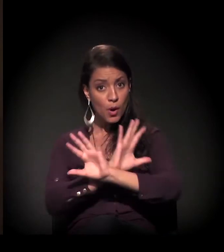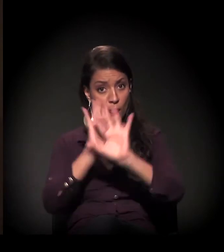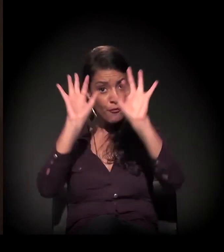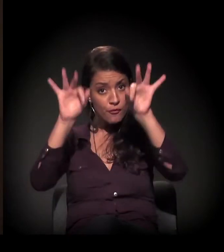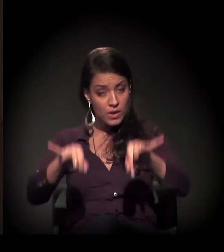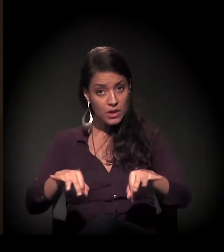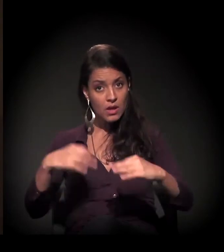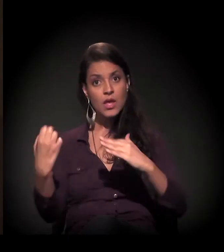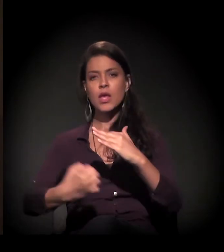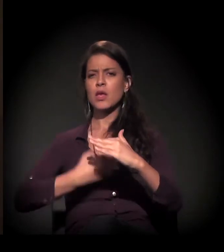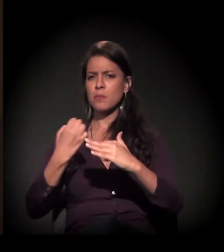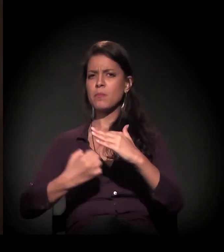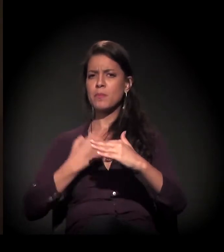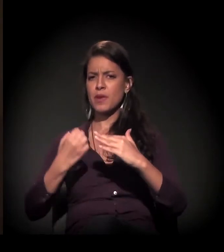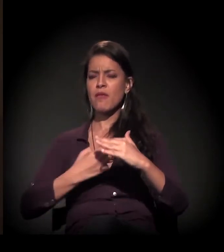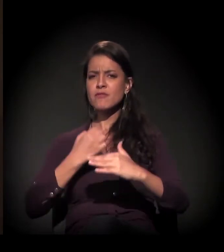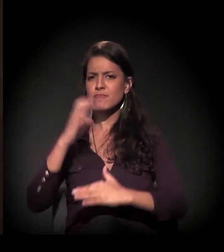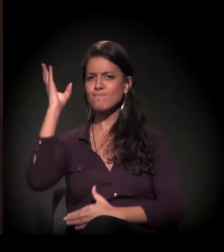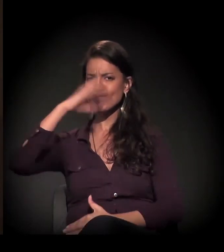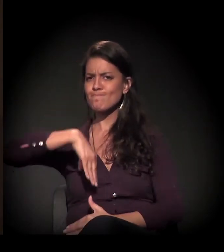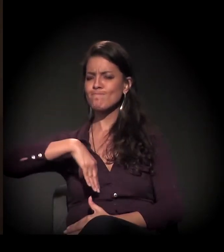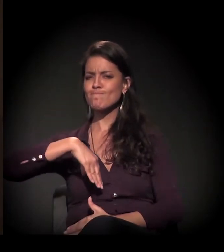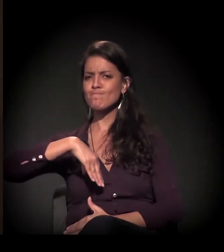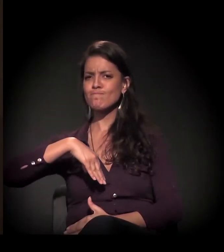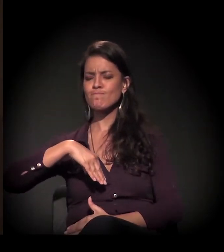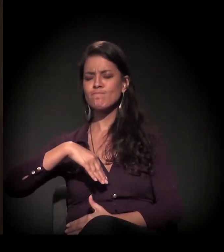as empresas eram muito cruéis com essas pessoas,